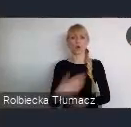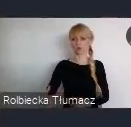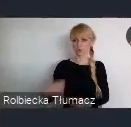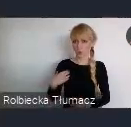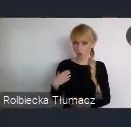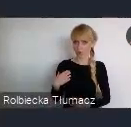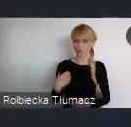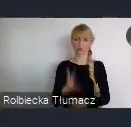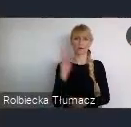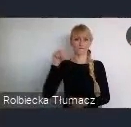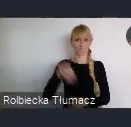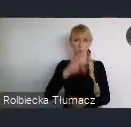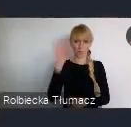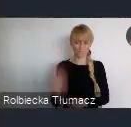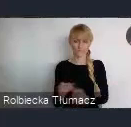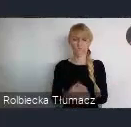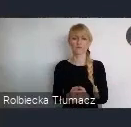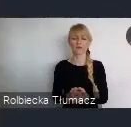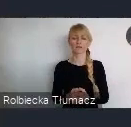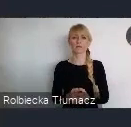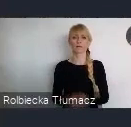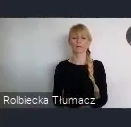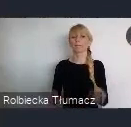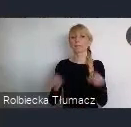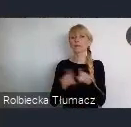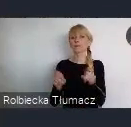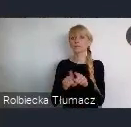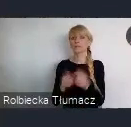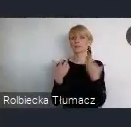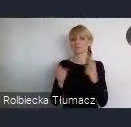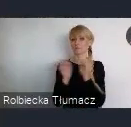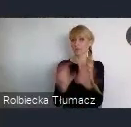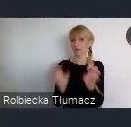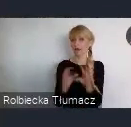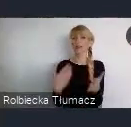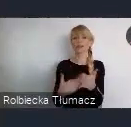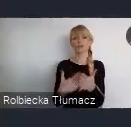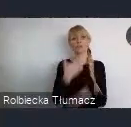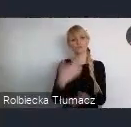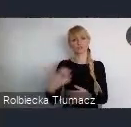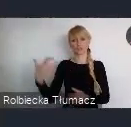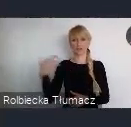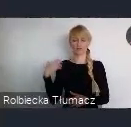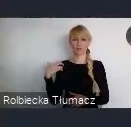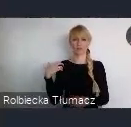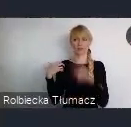Ale też dlaczego wcześniej, gościło też wielkie wydarzenia.